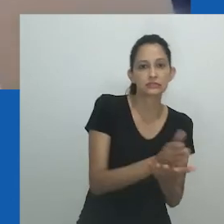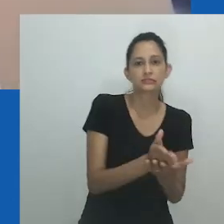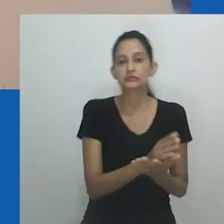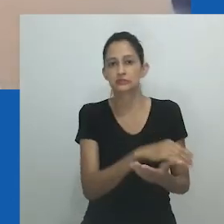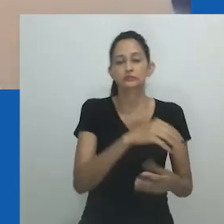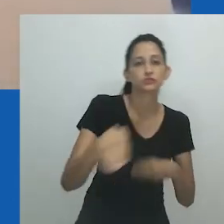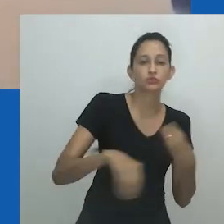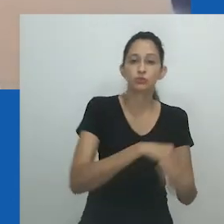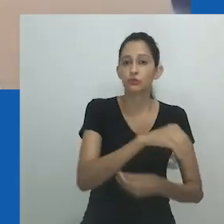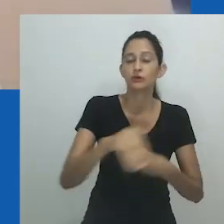Concluindo.